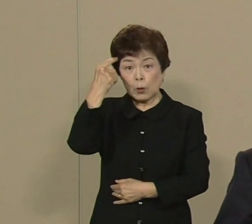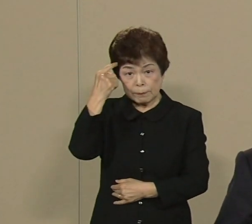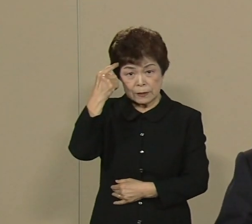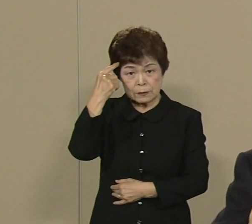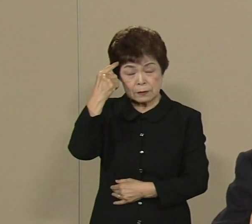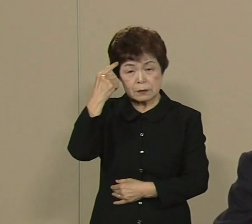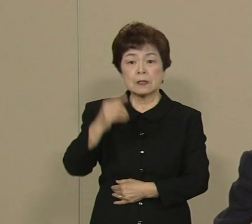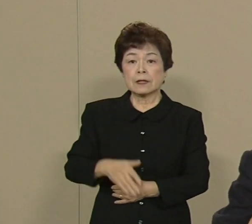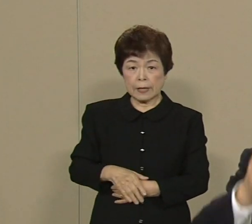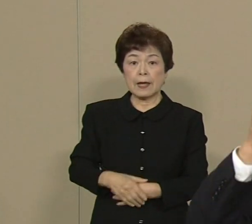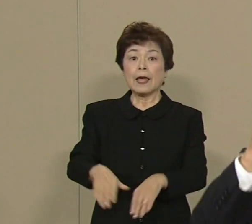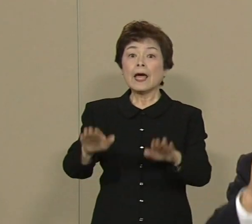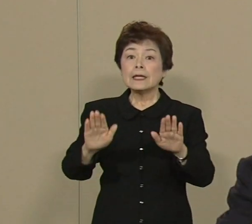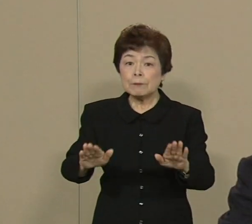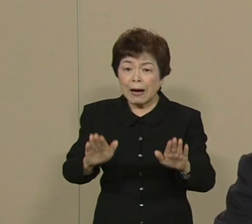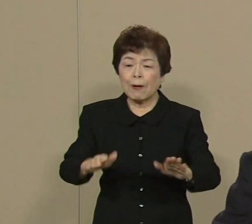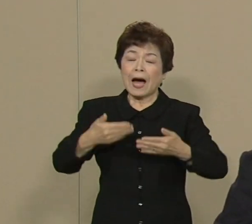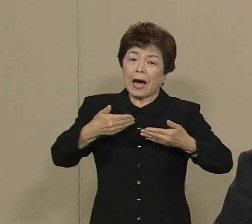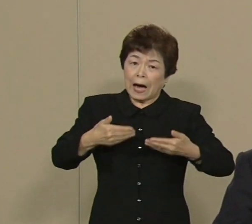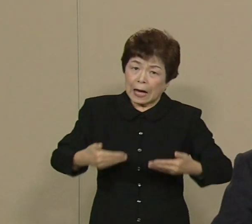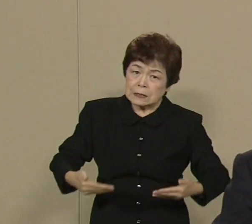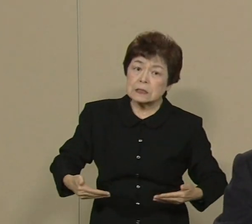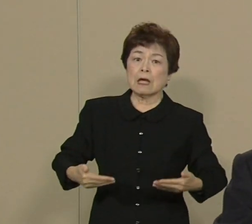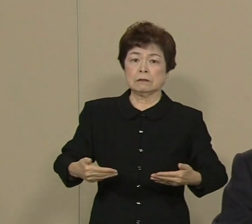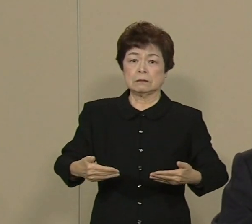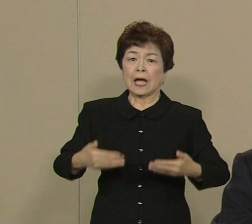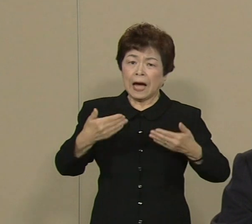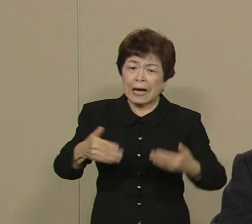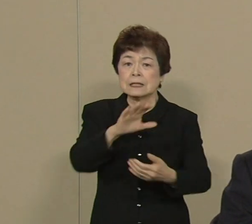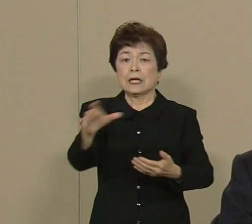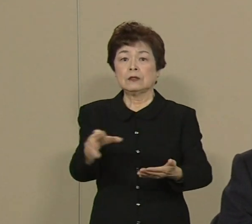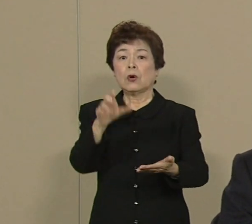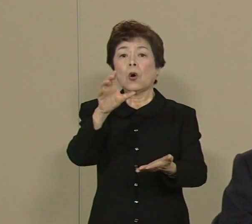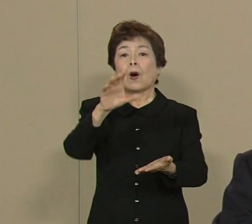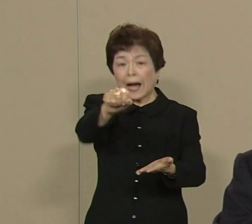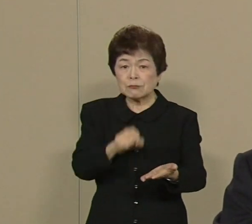短期的には安全確保と これがやっぱり 一番重要だと思ってます